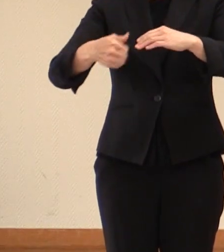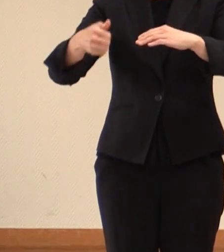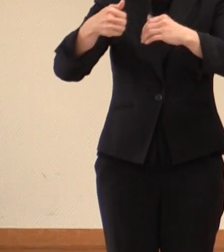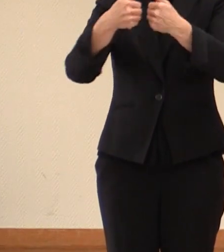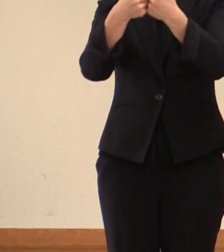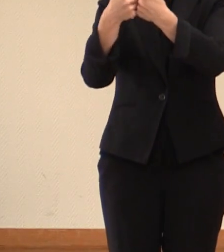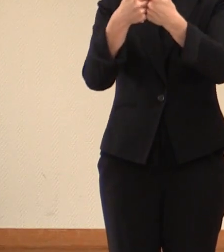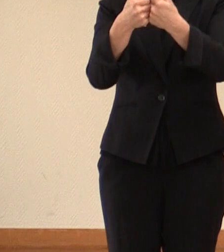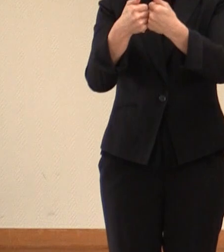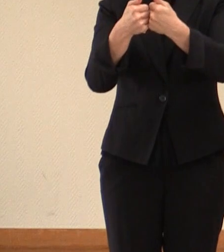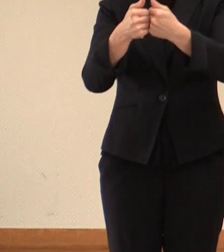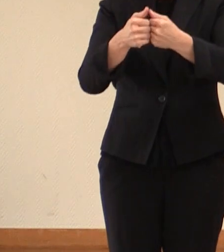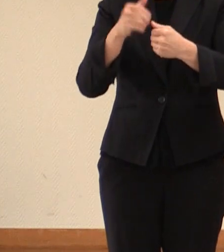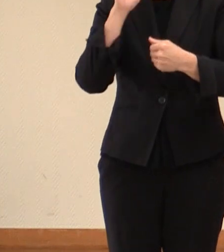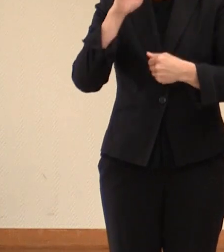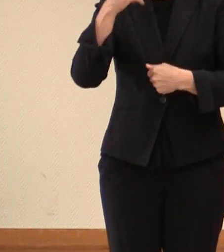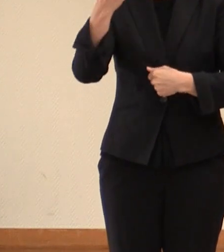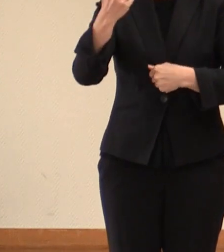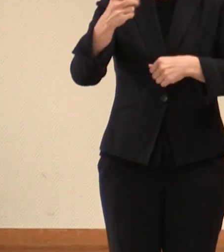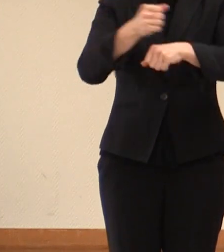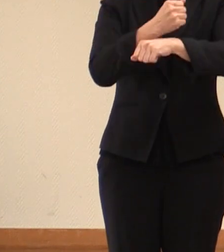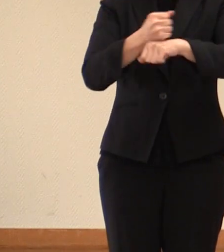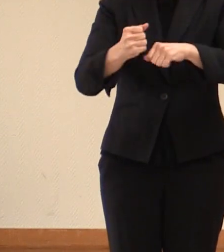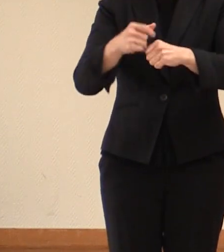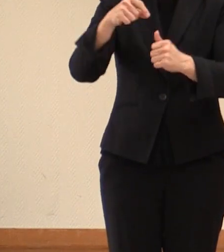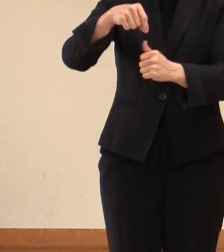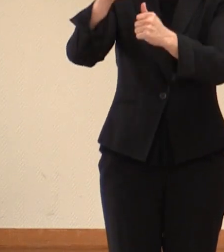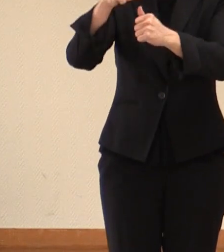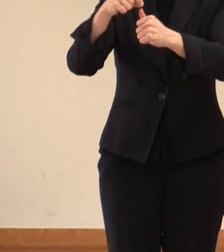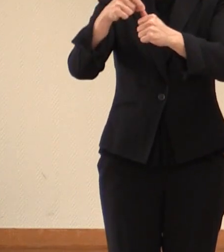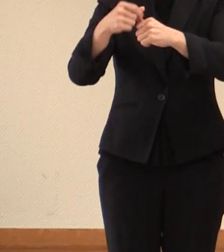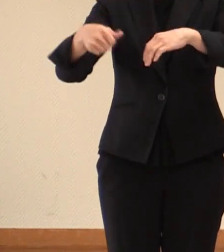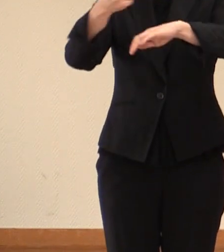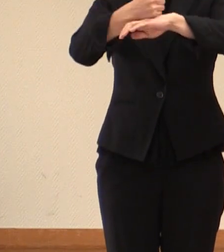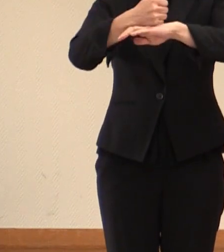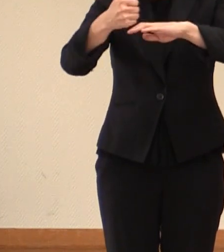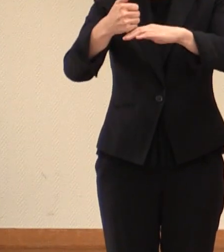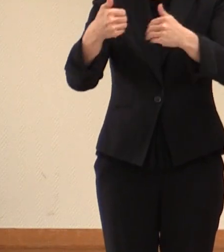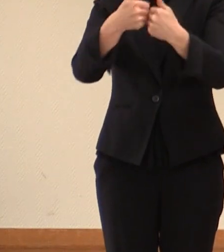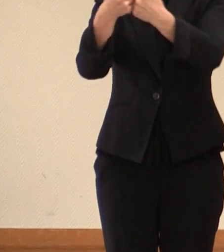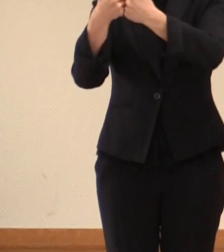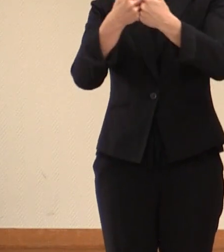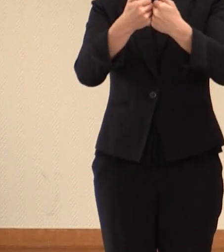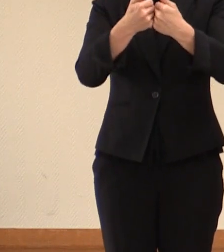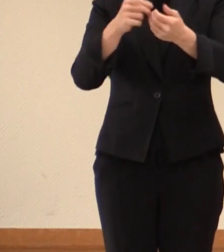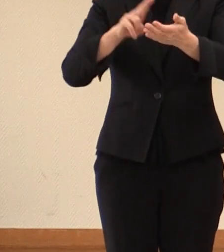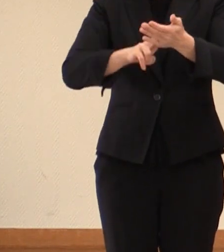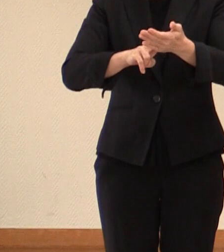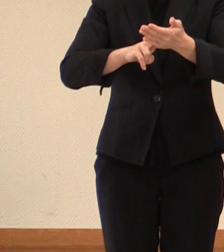雇用大臣会合の 開催が 決定したとの 発表をいただきましたので、